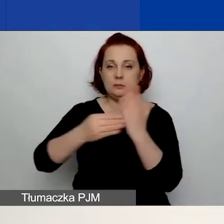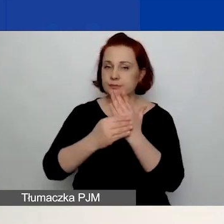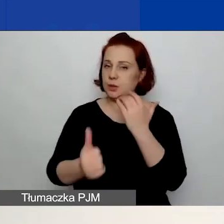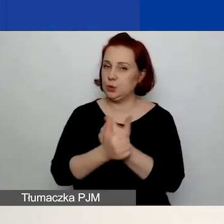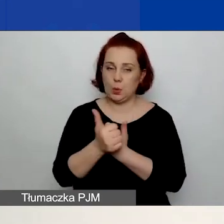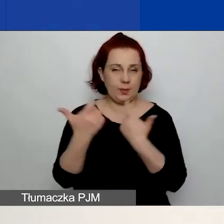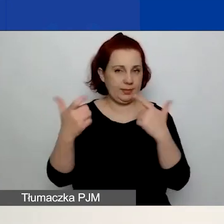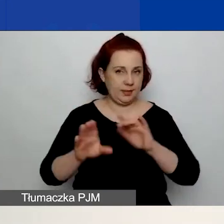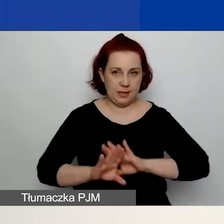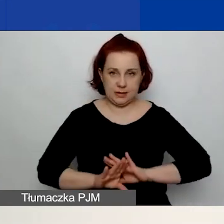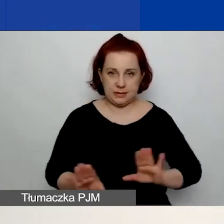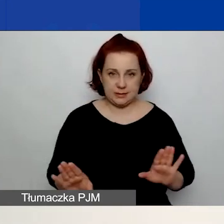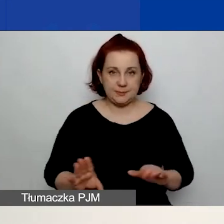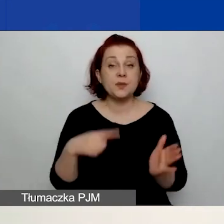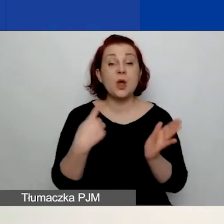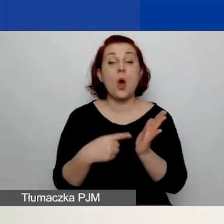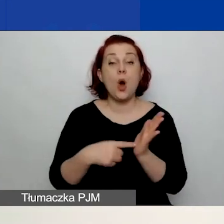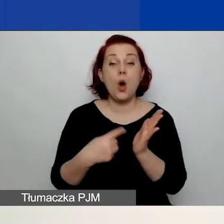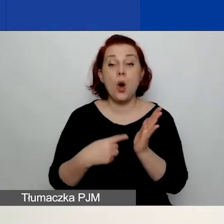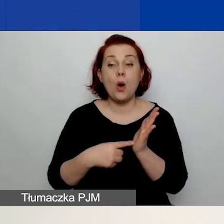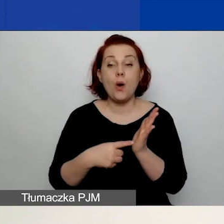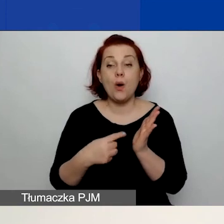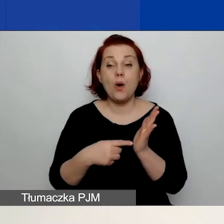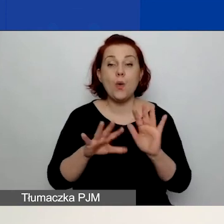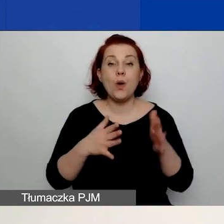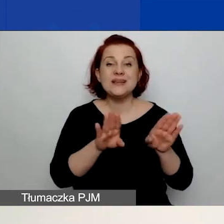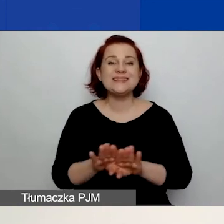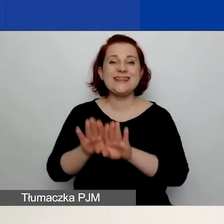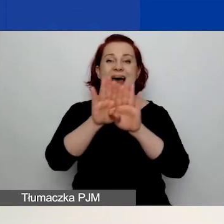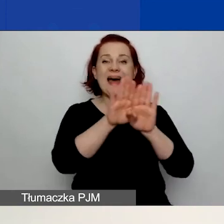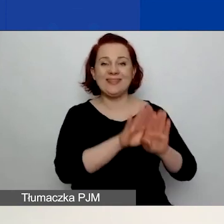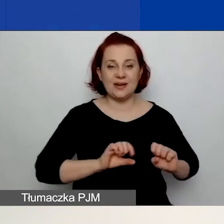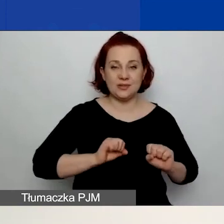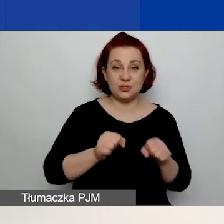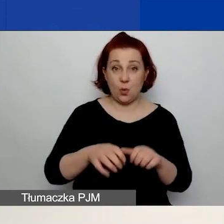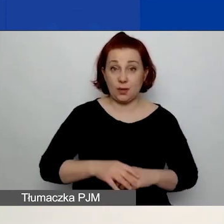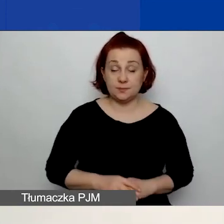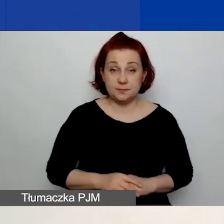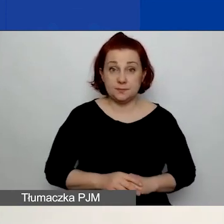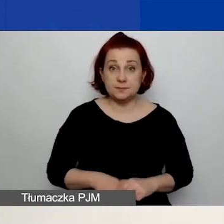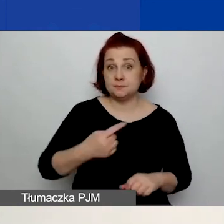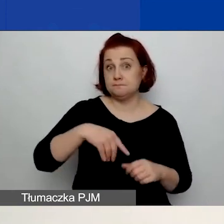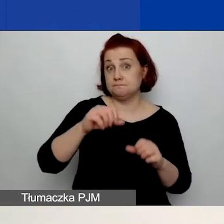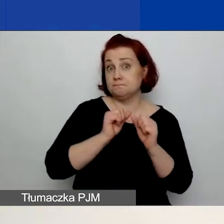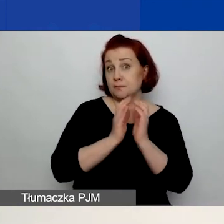I ostatnia pozycja to są standardy działania. Prosimy o opisanie tychże.